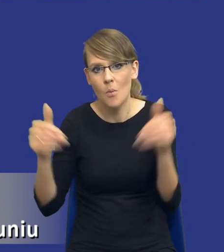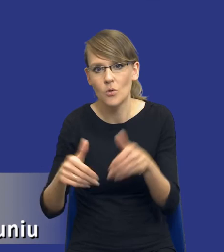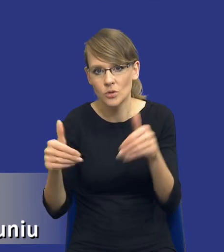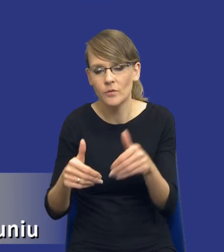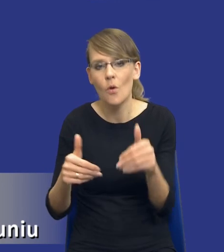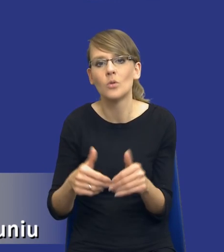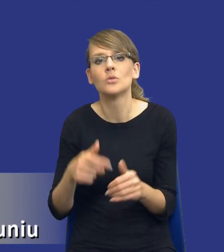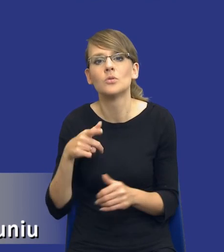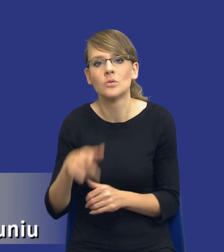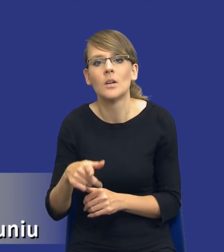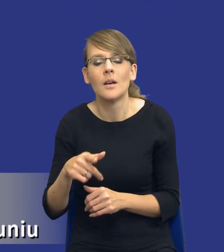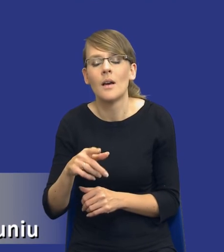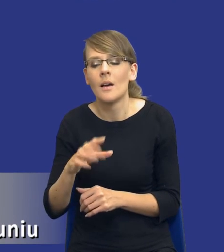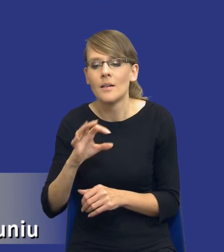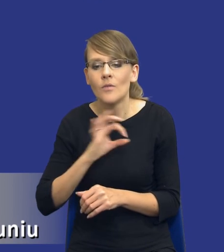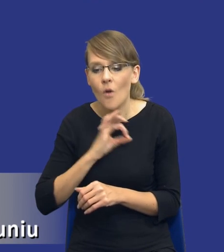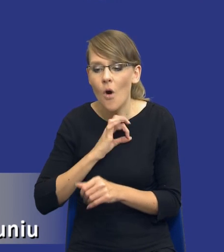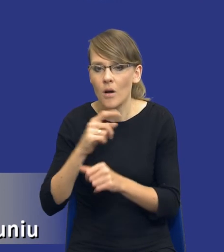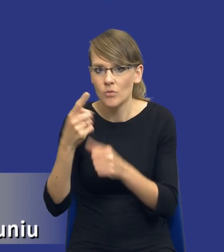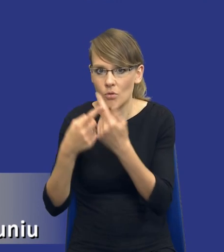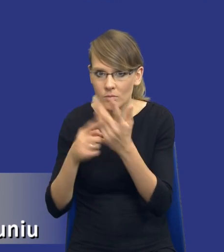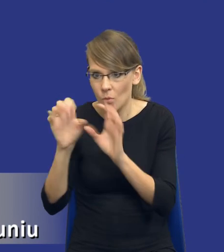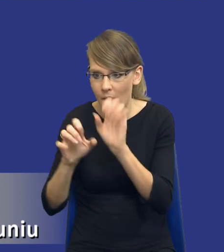zidentyfikowanych potrzeb z wykorzystaniem zasobów własnych.